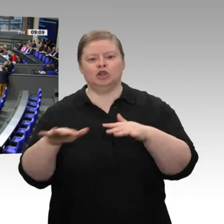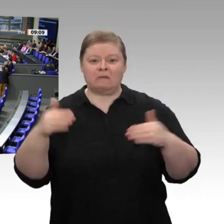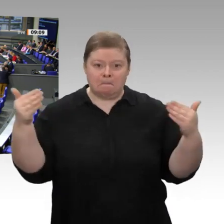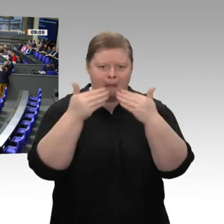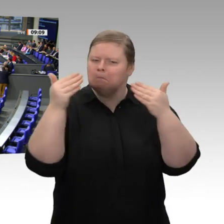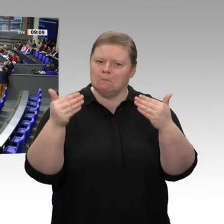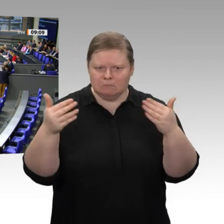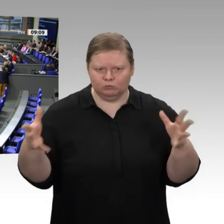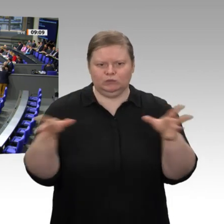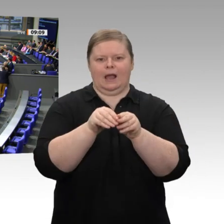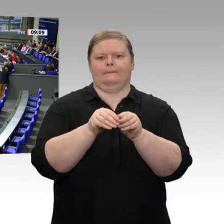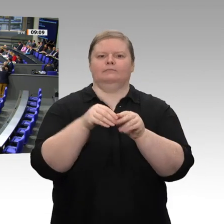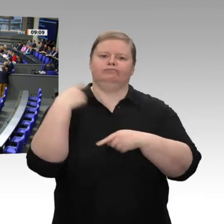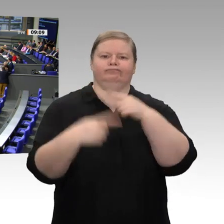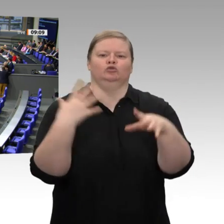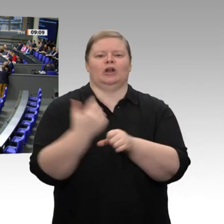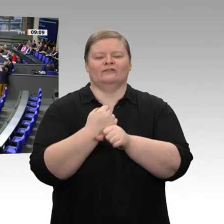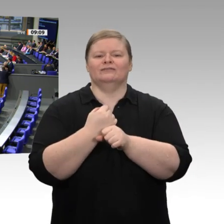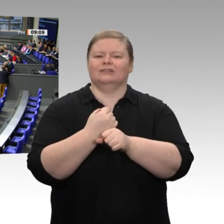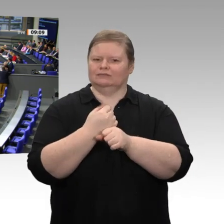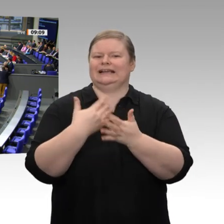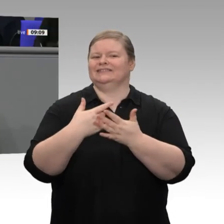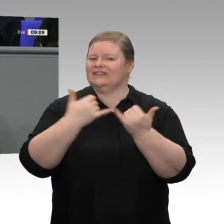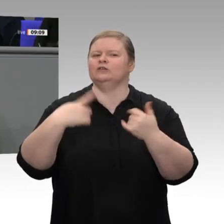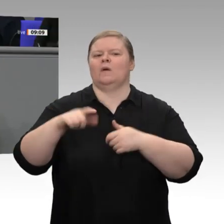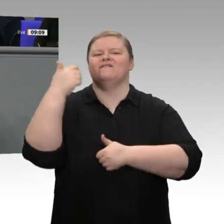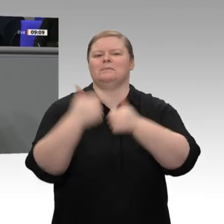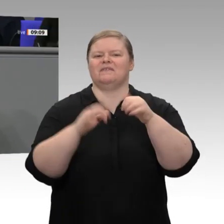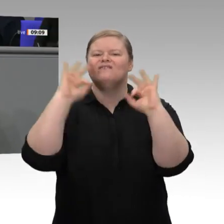muss neben dem Klimawandel auch dieser Aspekt in den Vordergrund gestellt werden. Wir